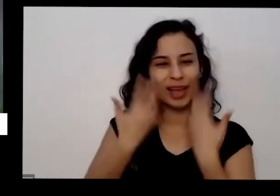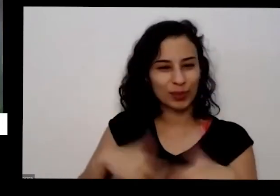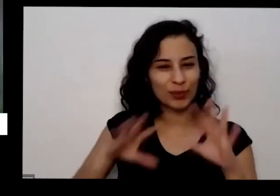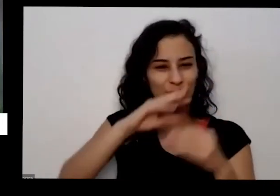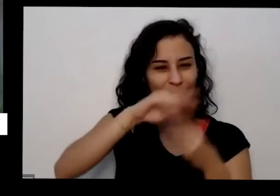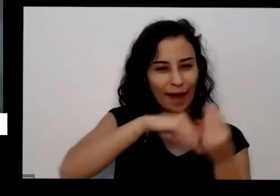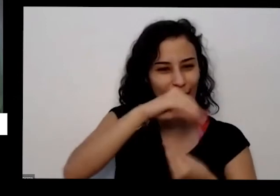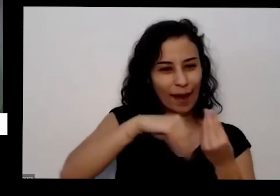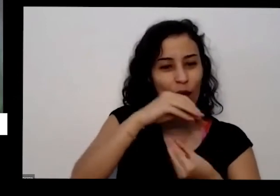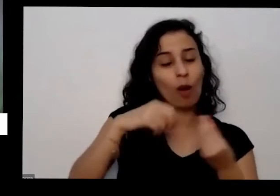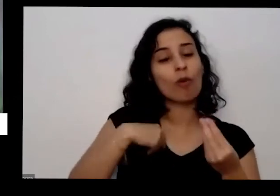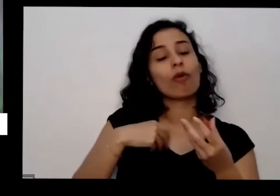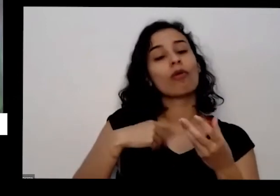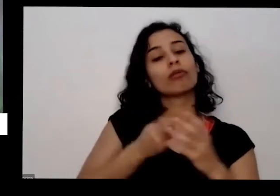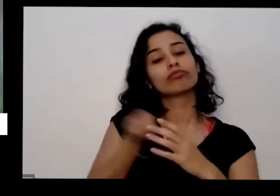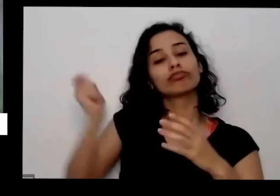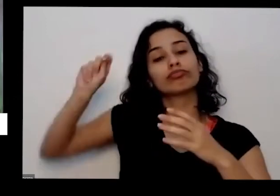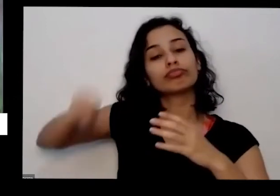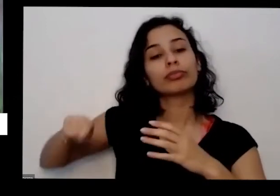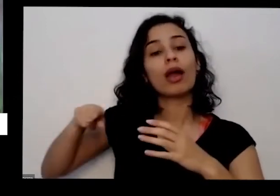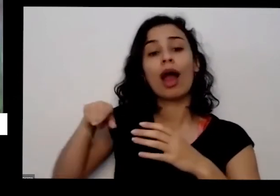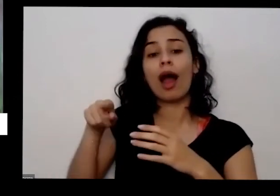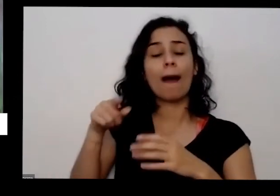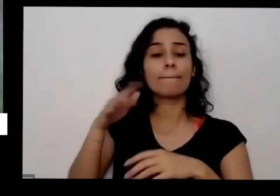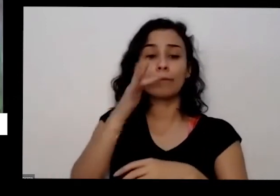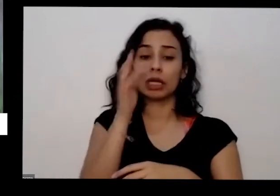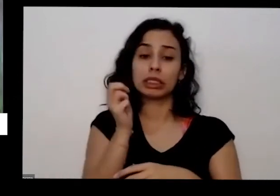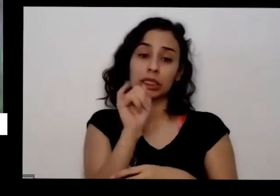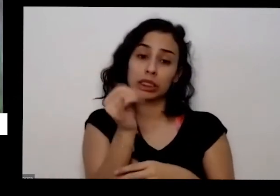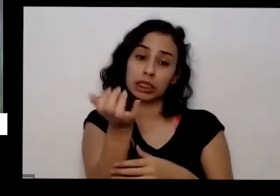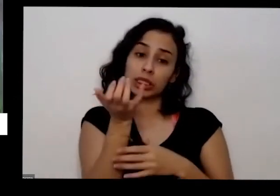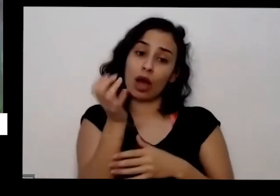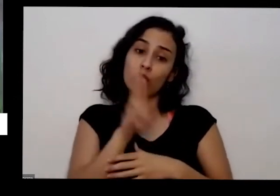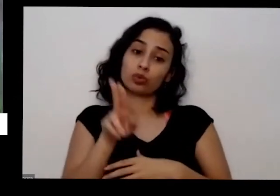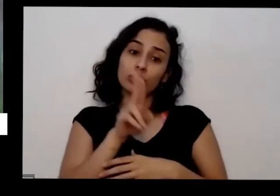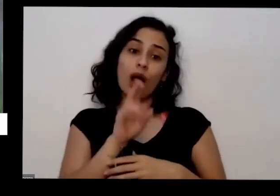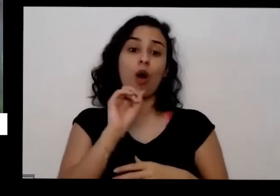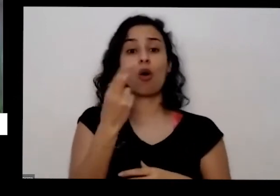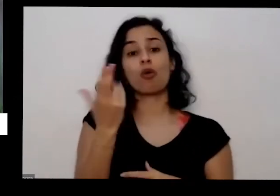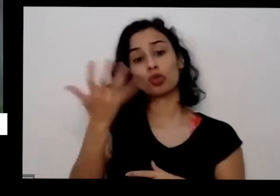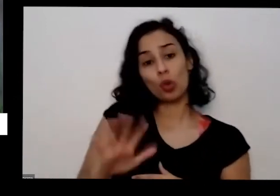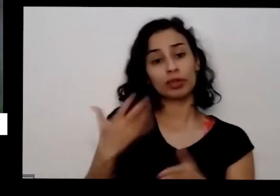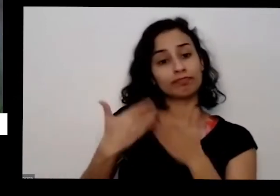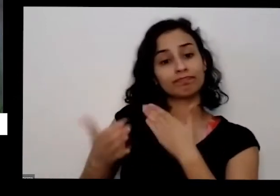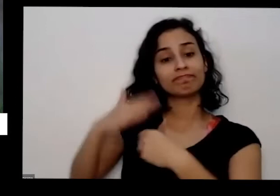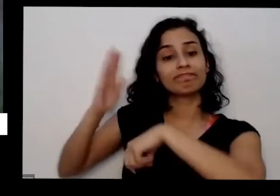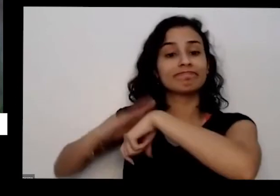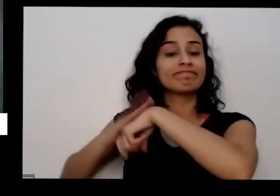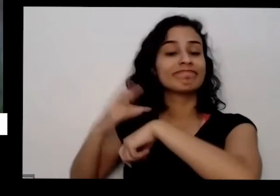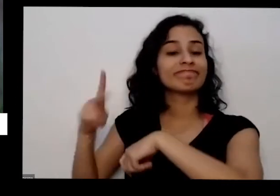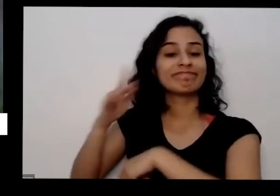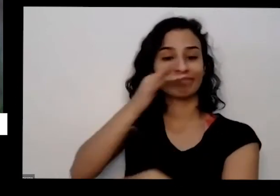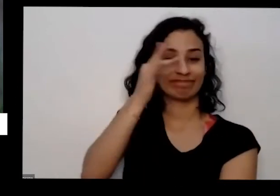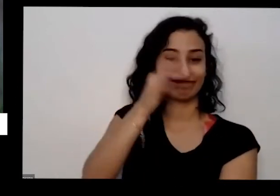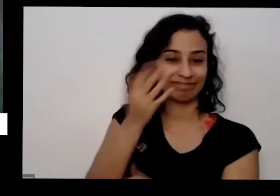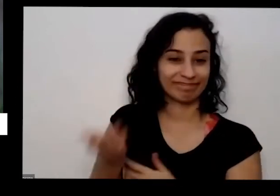pegar você precisar quando que se precisar e o que plantar vai depender do seu gosto tem gente